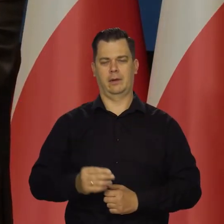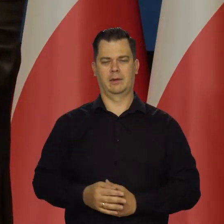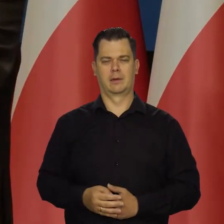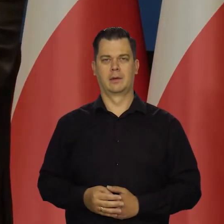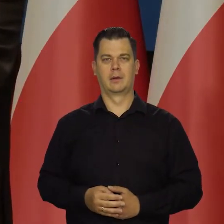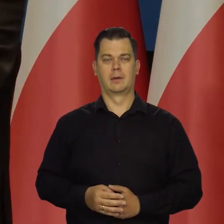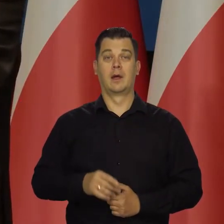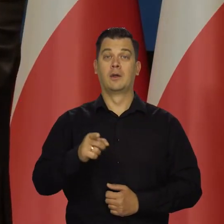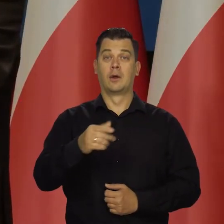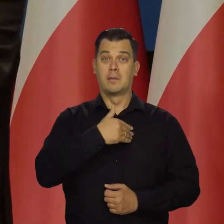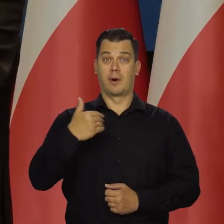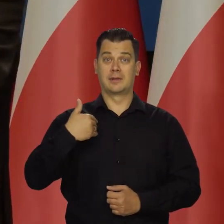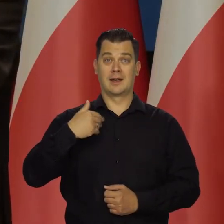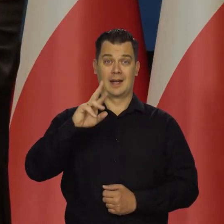Recesji w Polsce nie przewidujemy